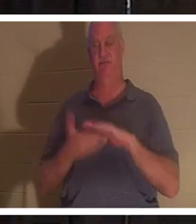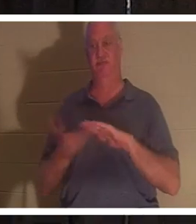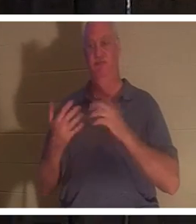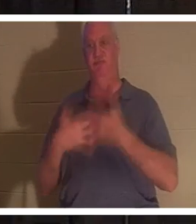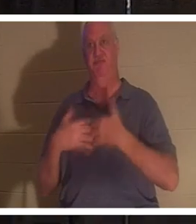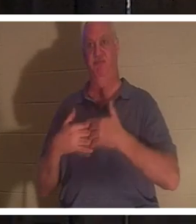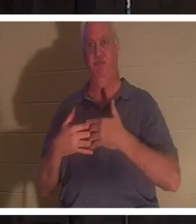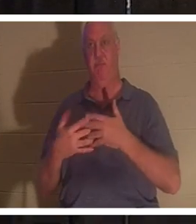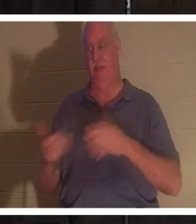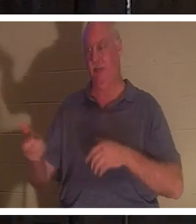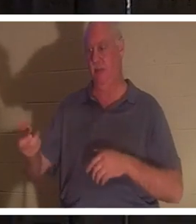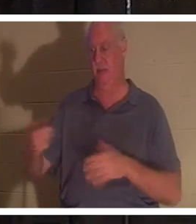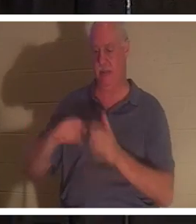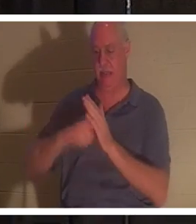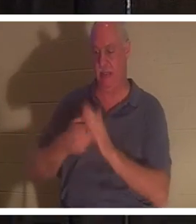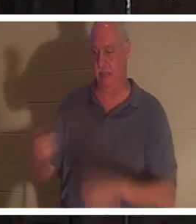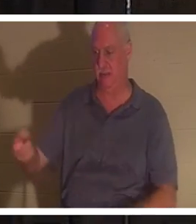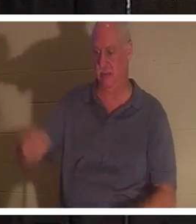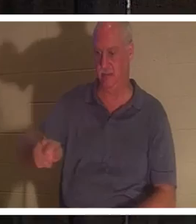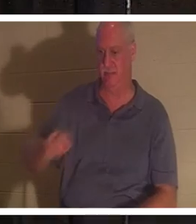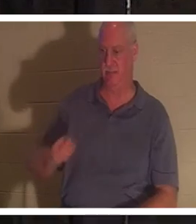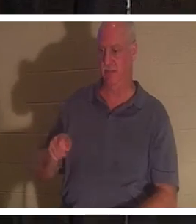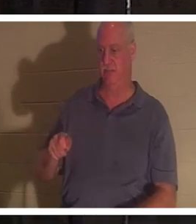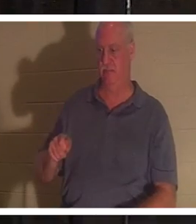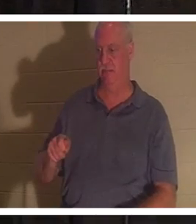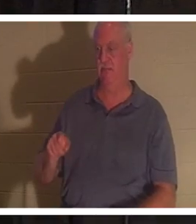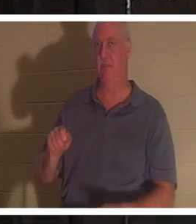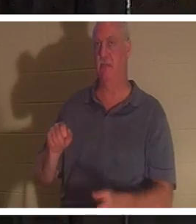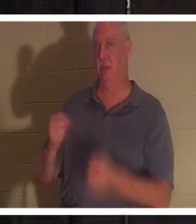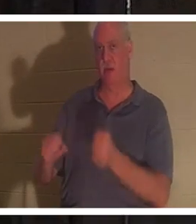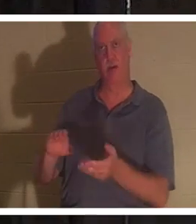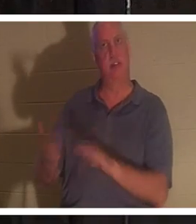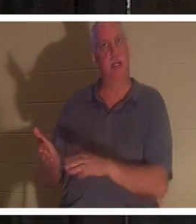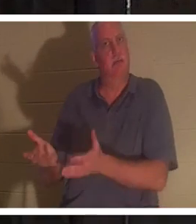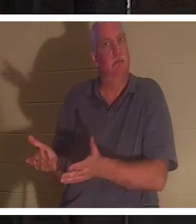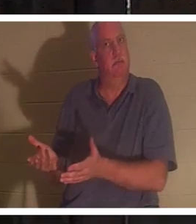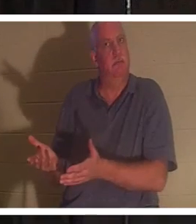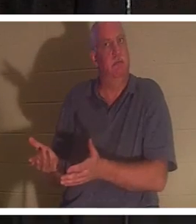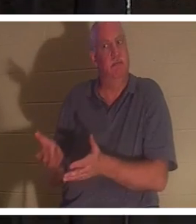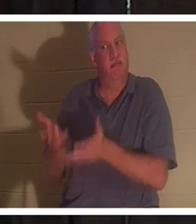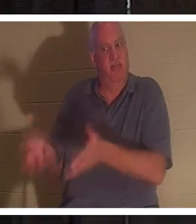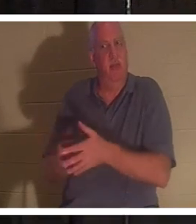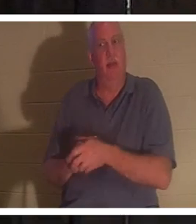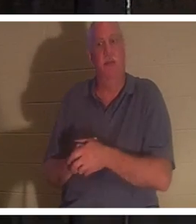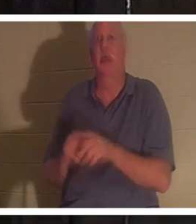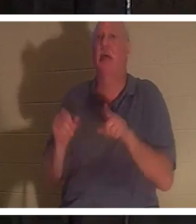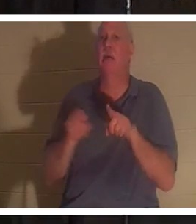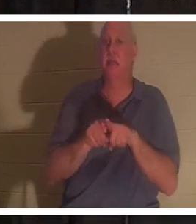열쇠를 꺼내고 차에서 내리면 그 차는 문 못처럼 죽었습니다. 우리 삶